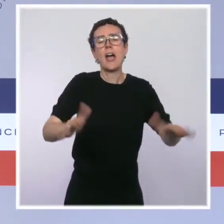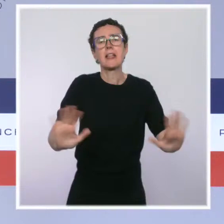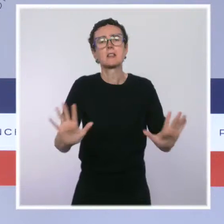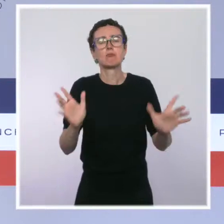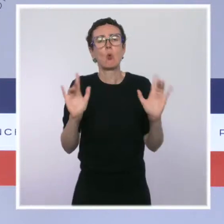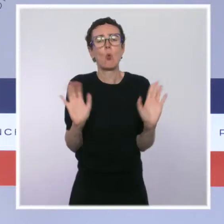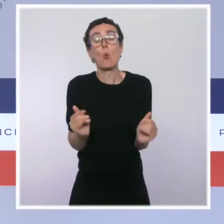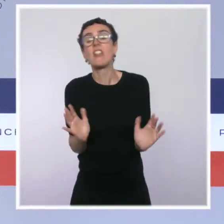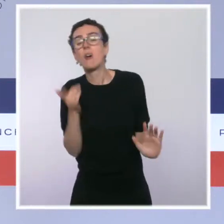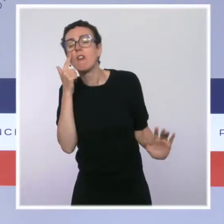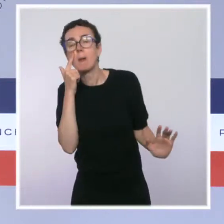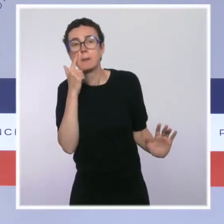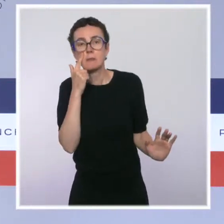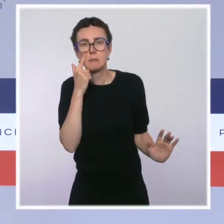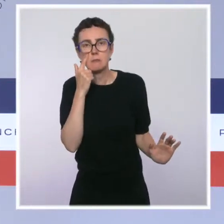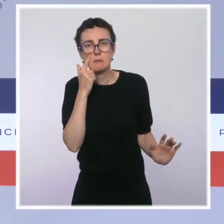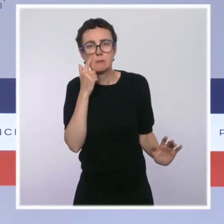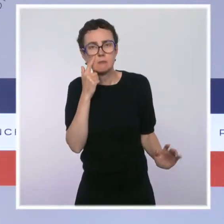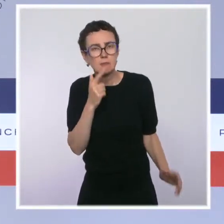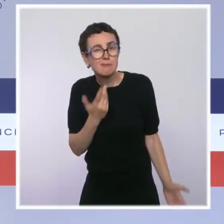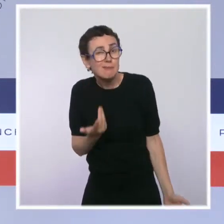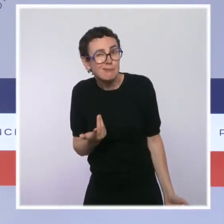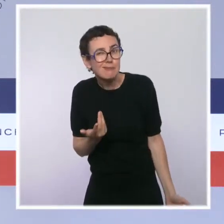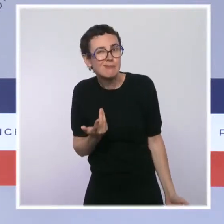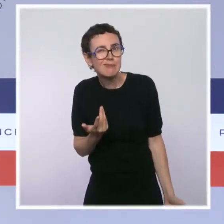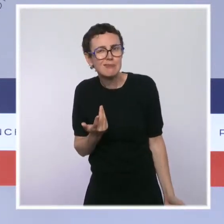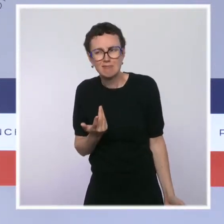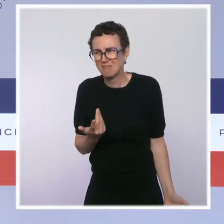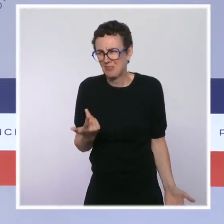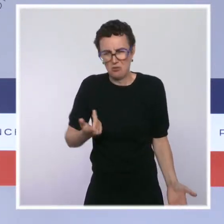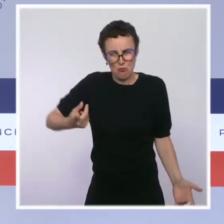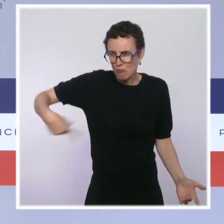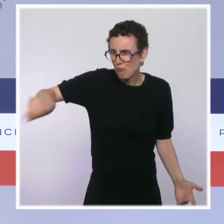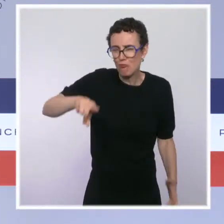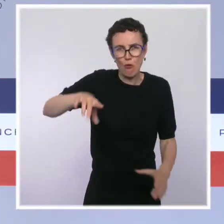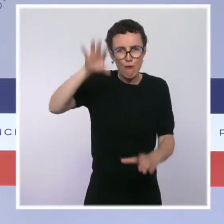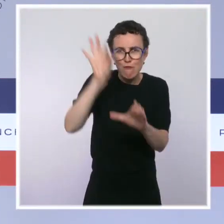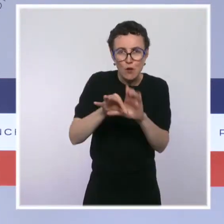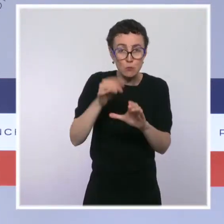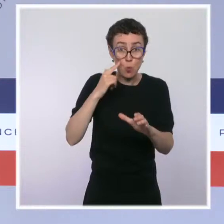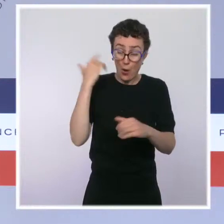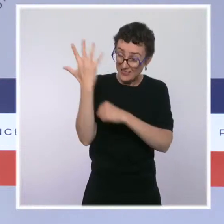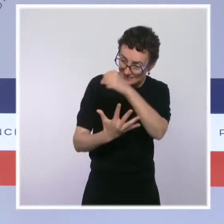on est un président élu pour cinq ans, le gouvernement est nommé, il doit agir jusqu'au bout. Mais en période de crise sanitaire,